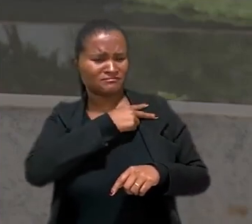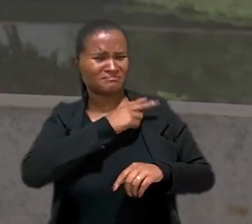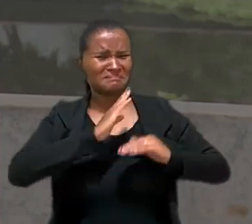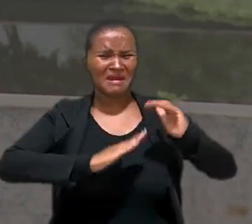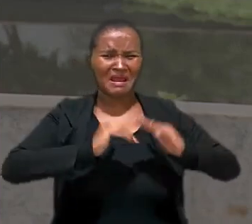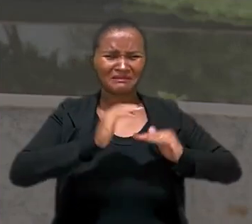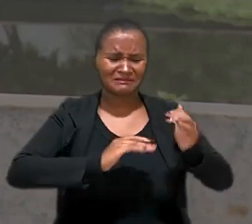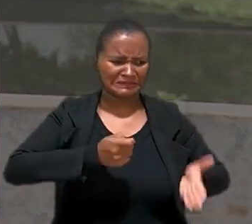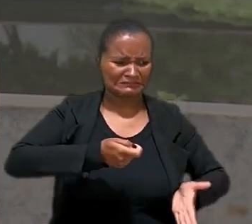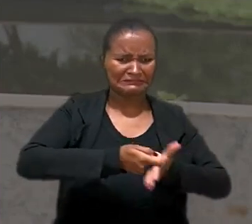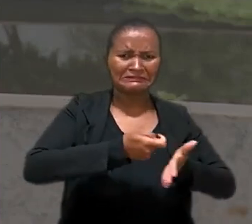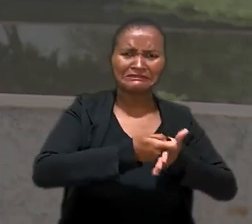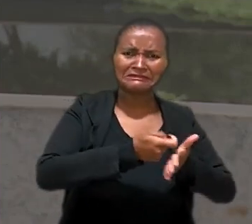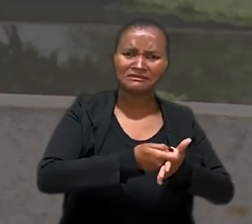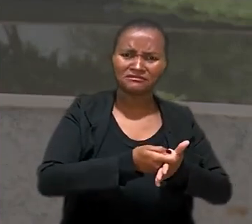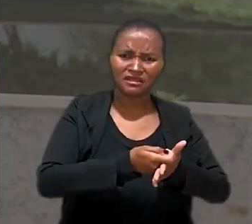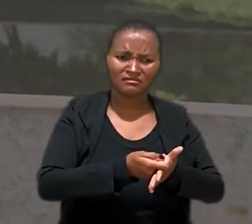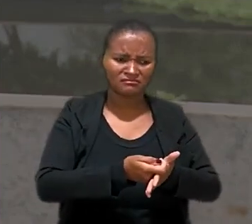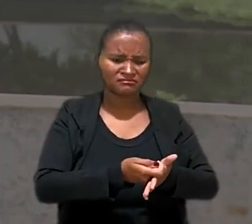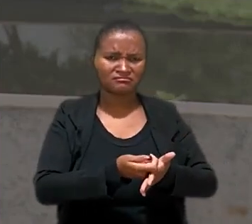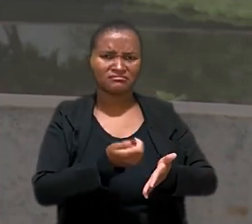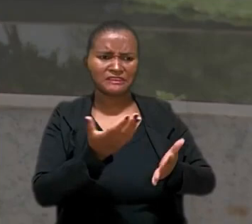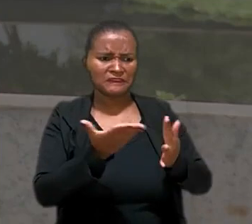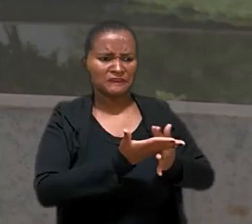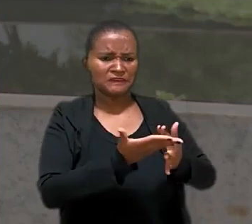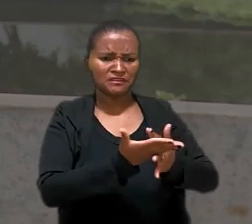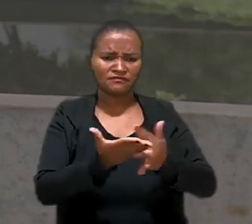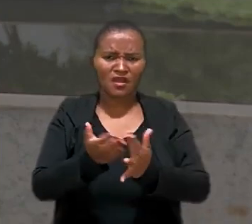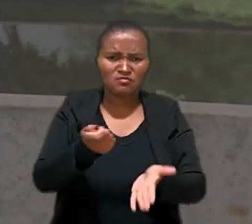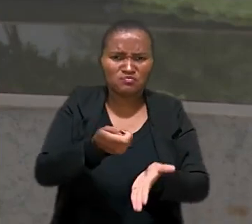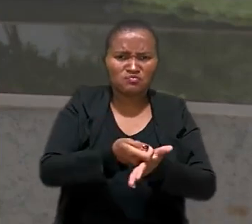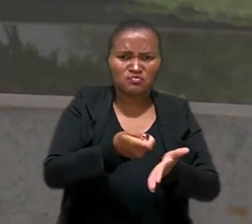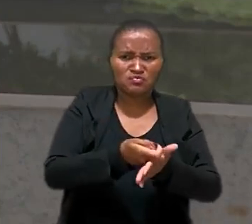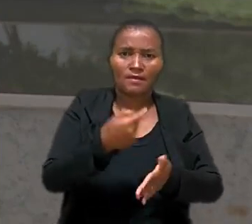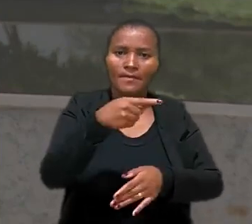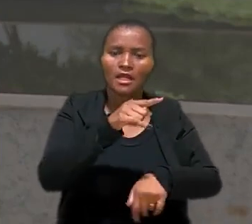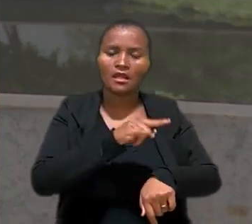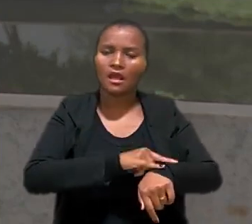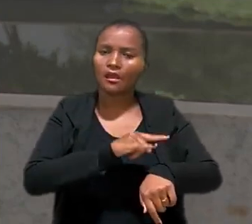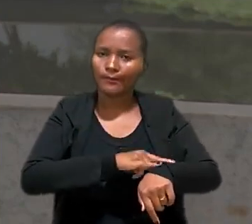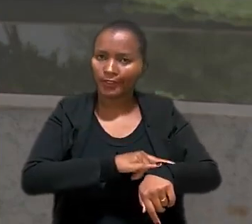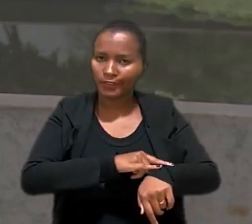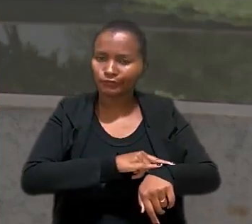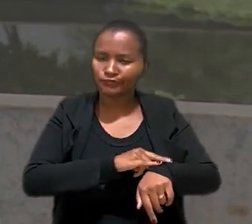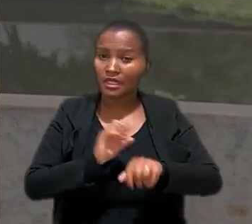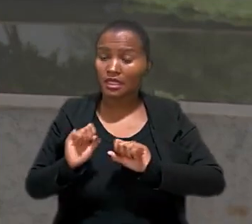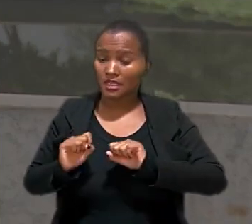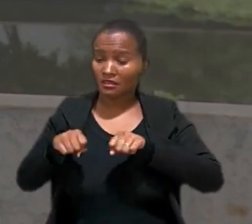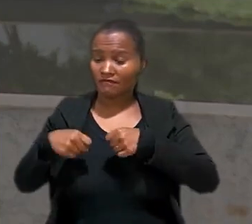práticas humilhantes como controle rígido das pausas para a ida ao banheiro. Em defesa, a empresa